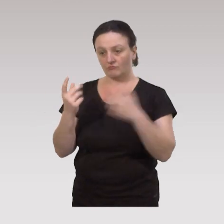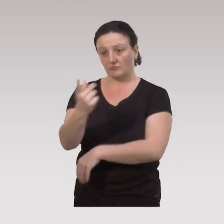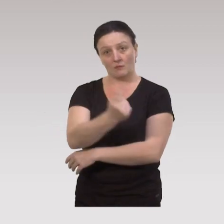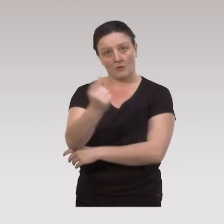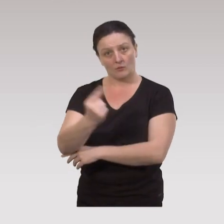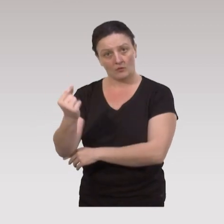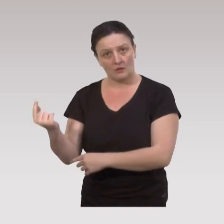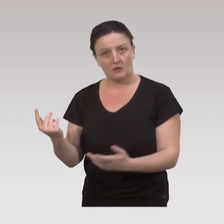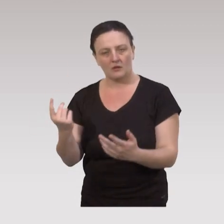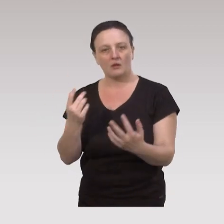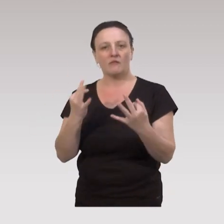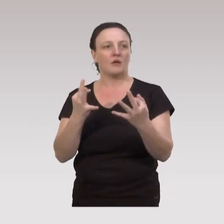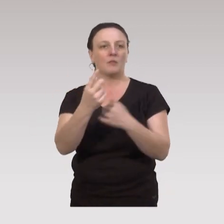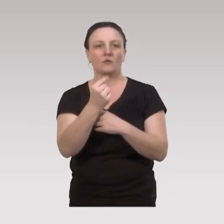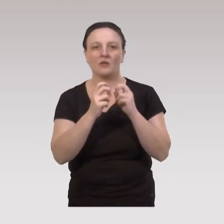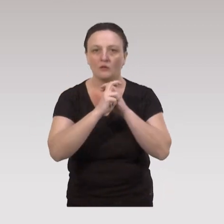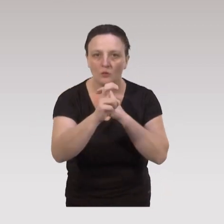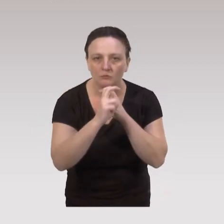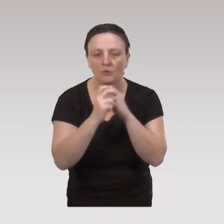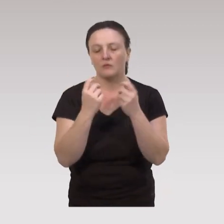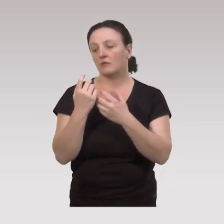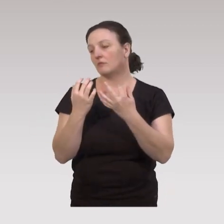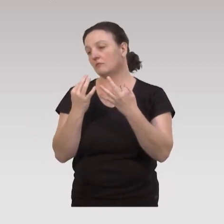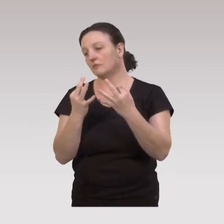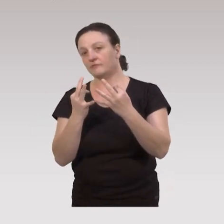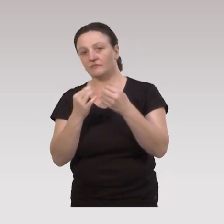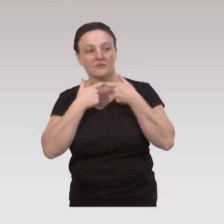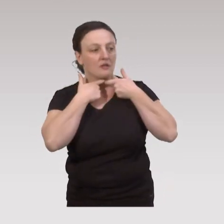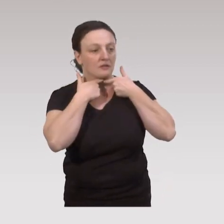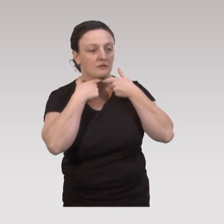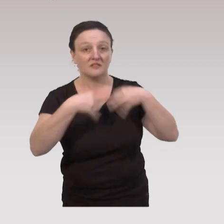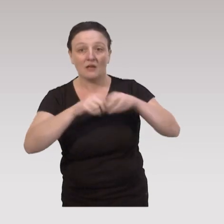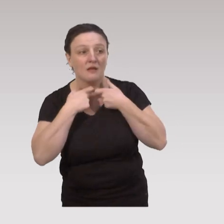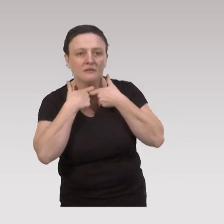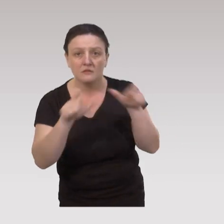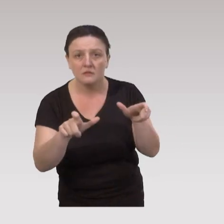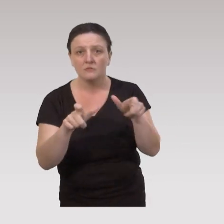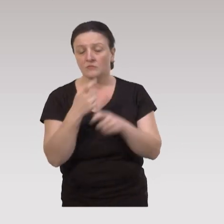des partenariats en termes de transport, d’accessibilité de salle,